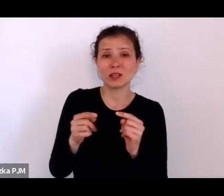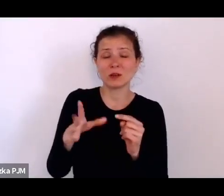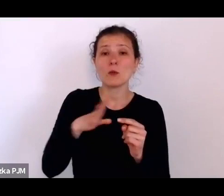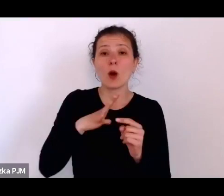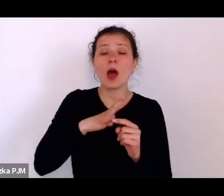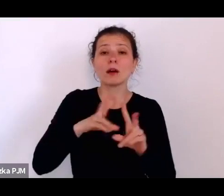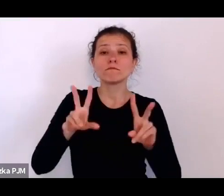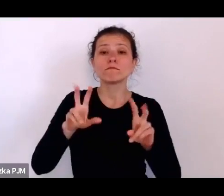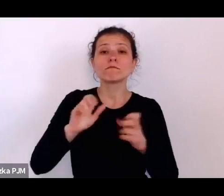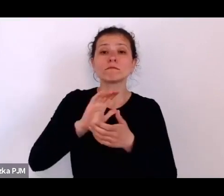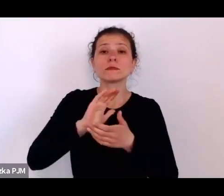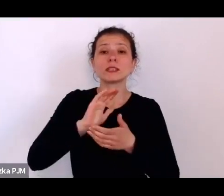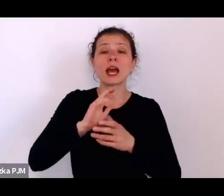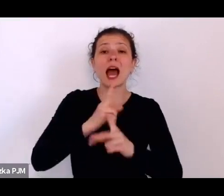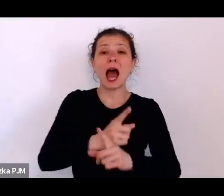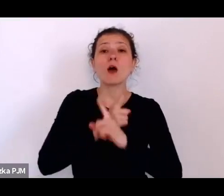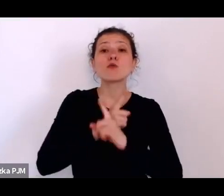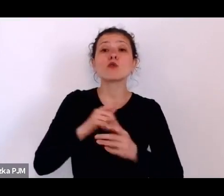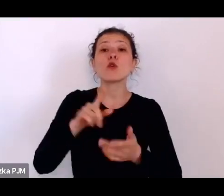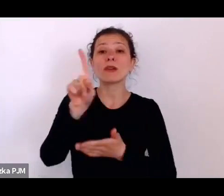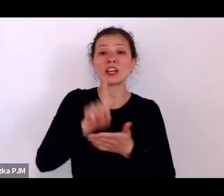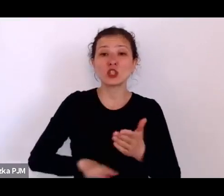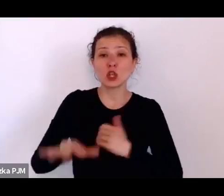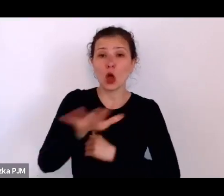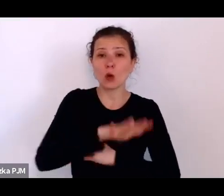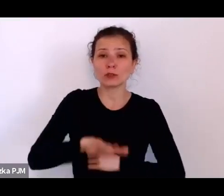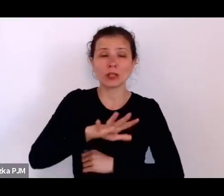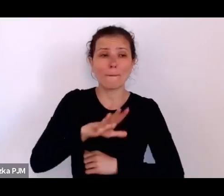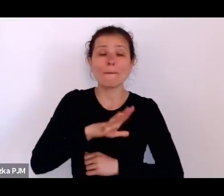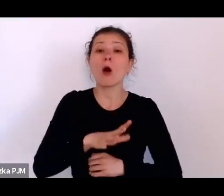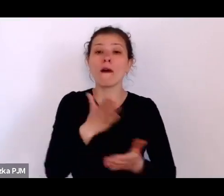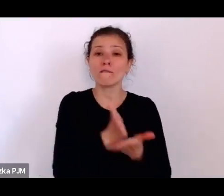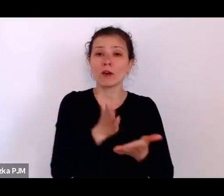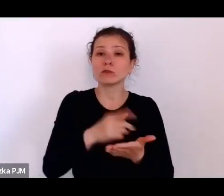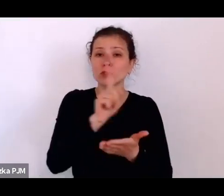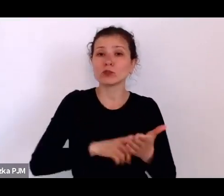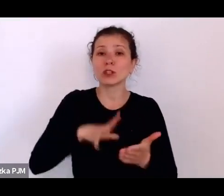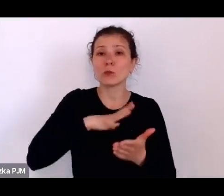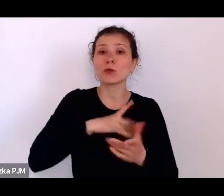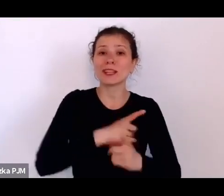ponieważ województwo śląskie było taką autonomiczną częścią II RP.